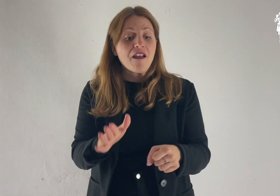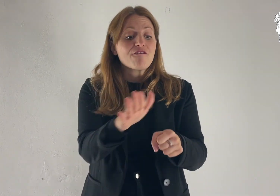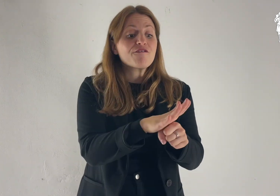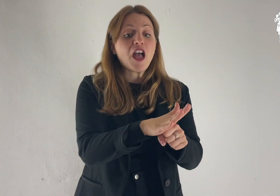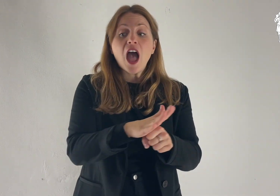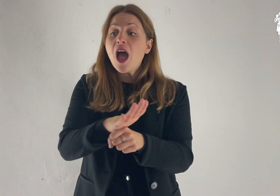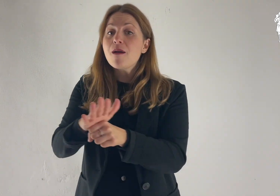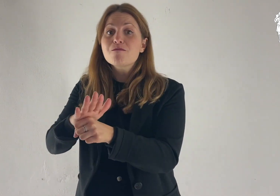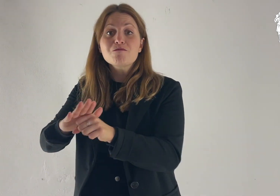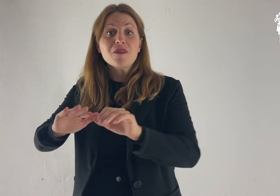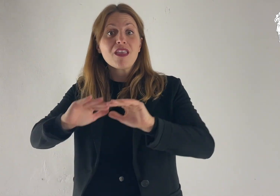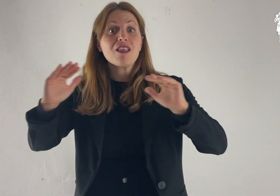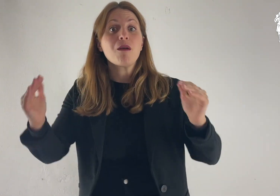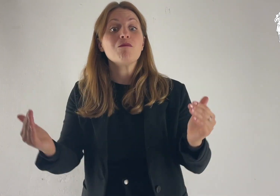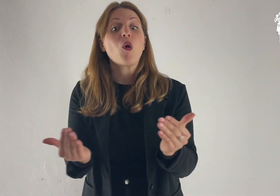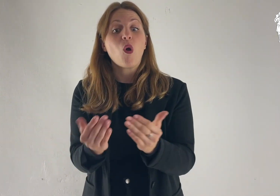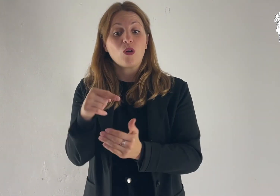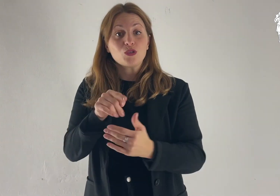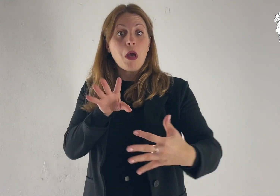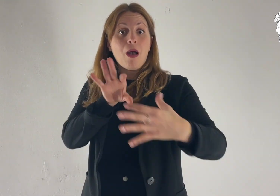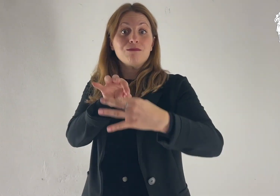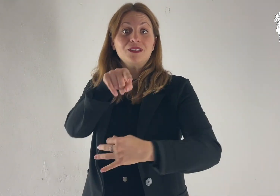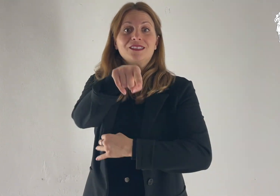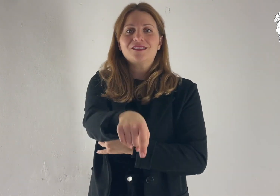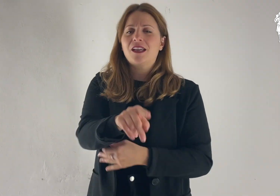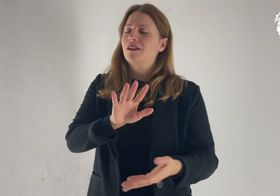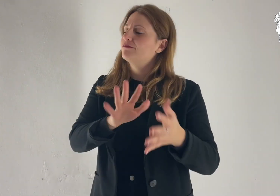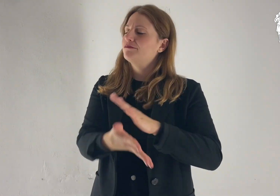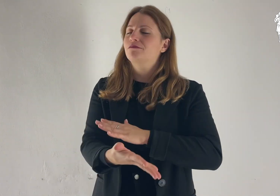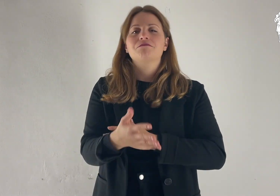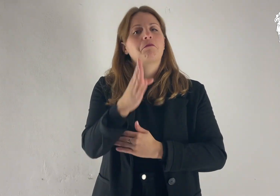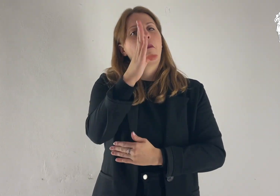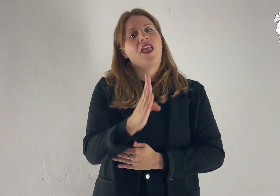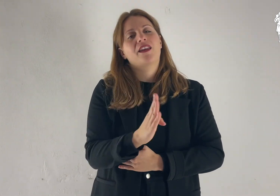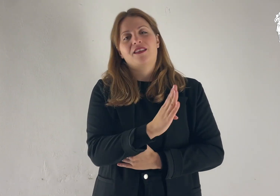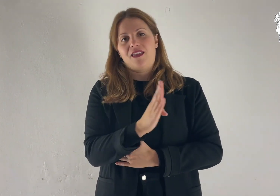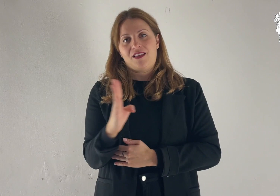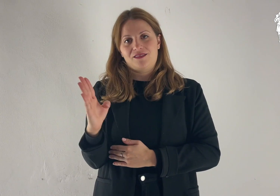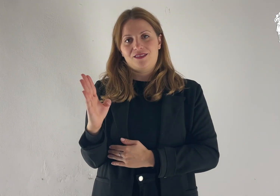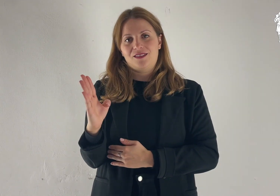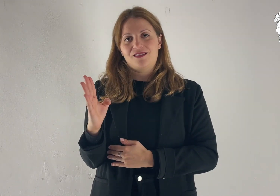e in te si diranno benedette Tutte le famiglie della terra».